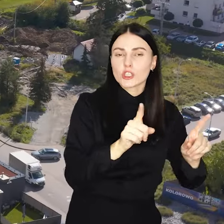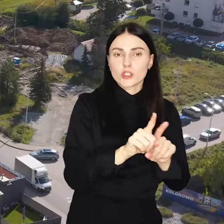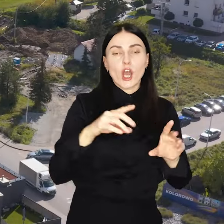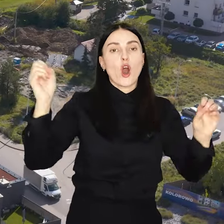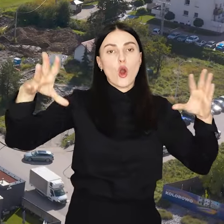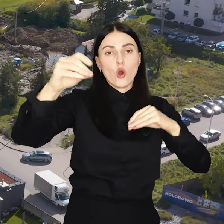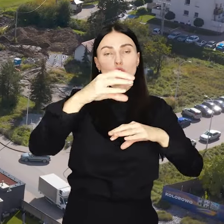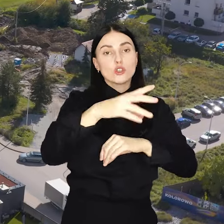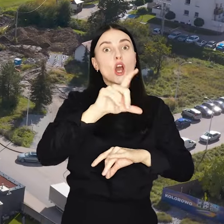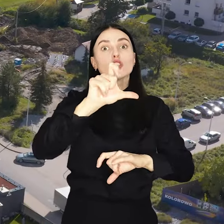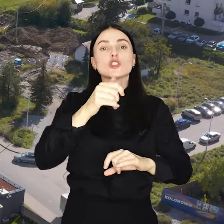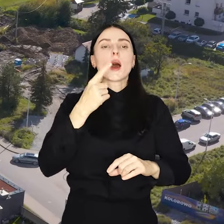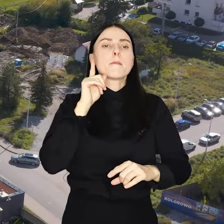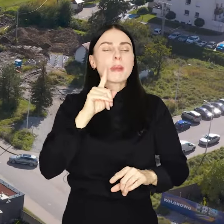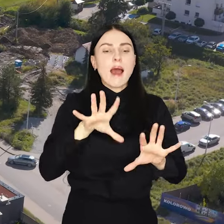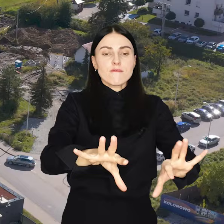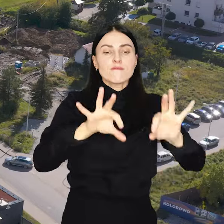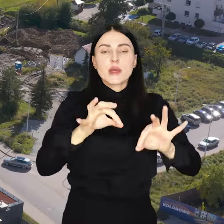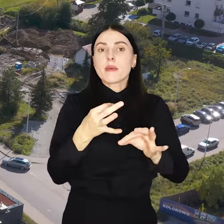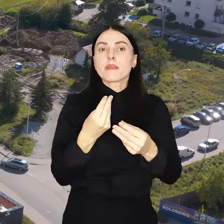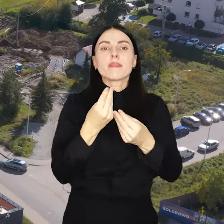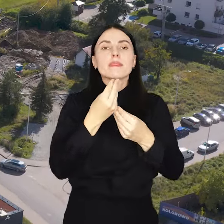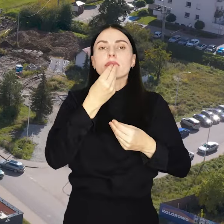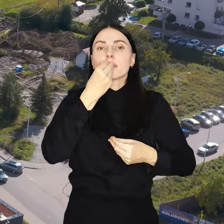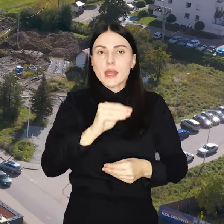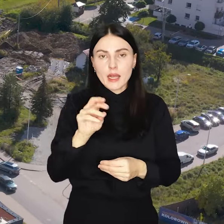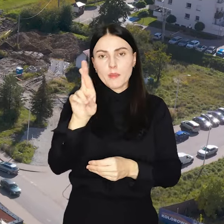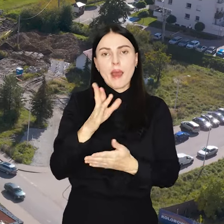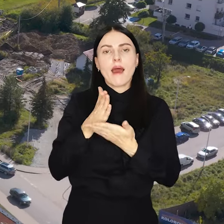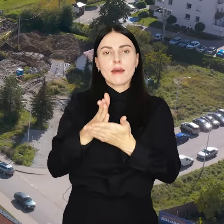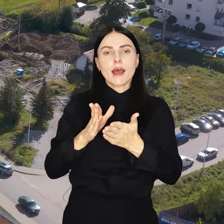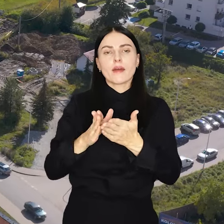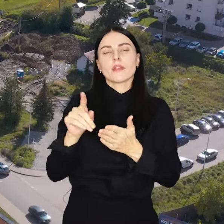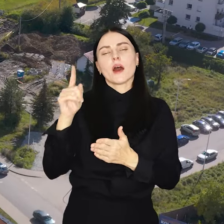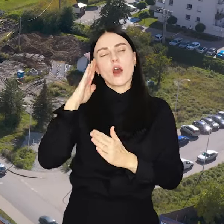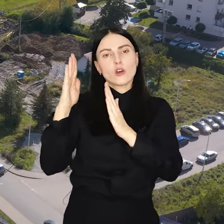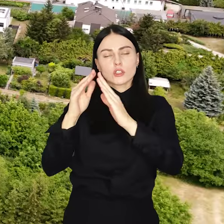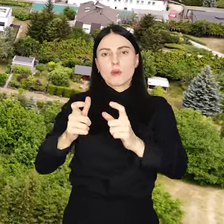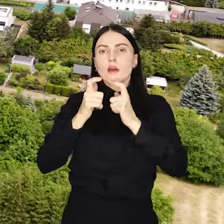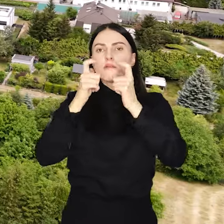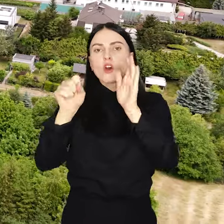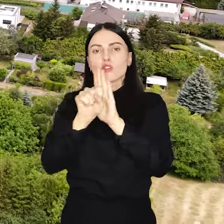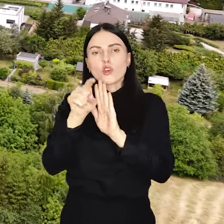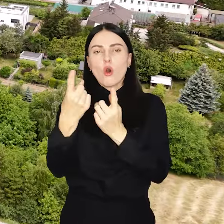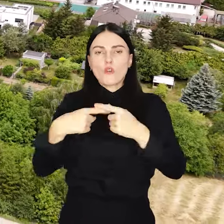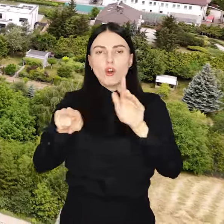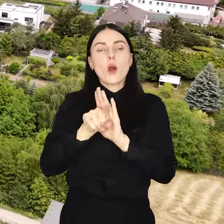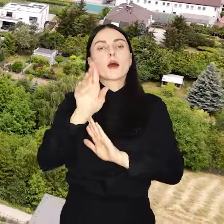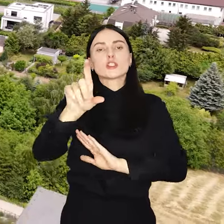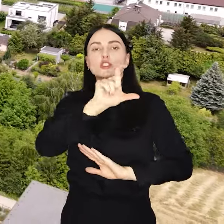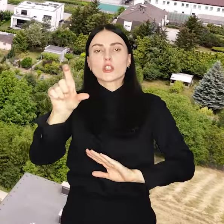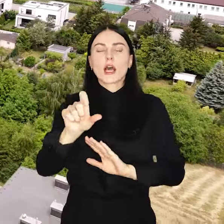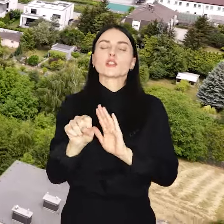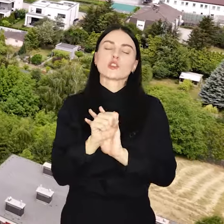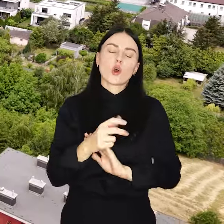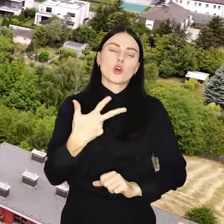Najbardziej pożądane przez mieszkańców przedsięwzięcia Rada Osiedla zgłosi do realizacji. Ma na to czas do 30 czerwca.